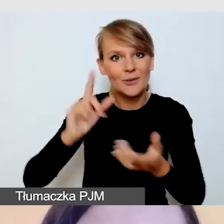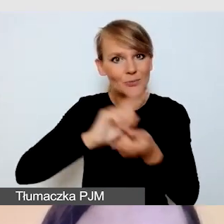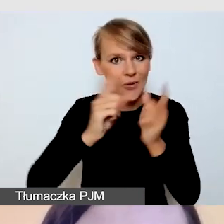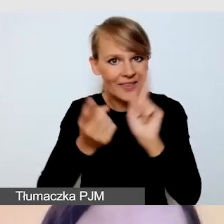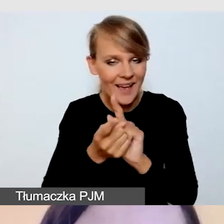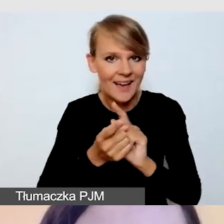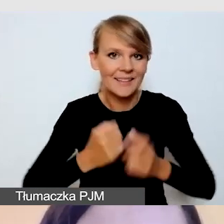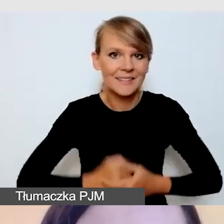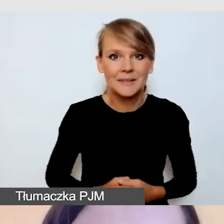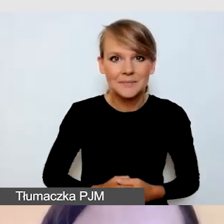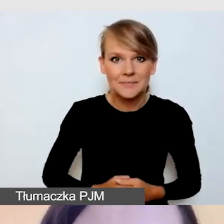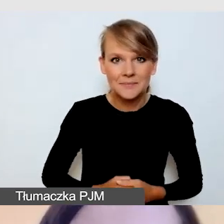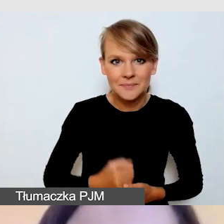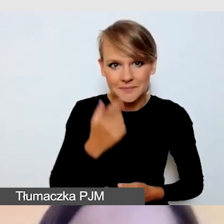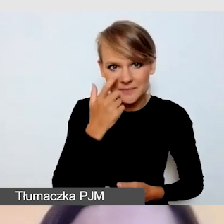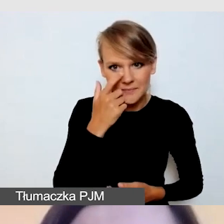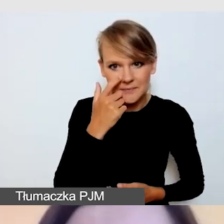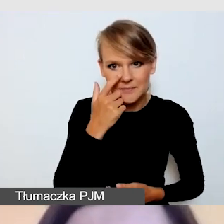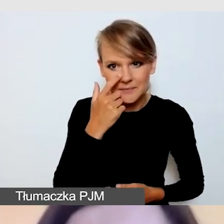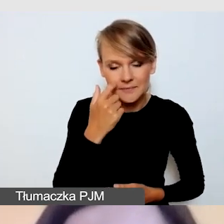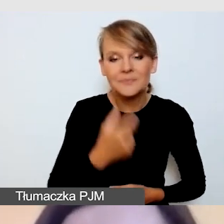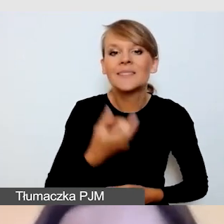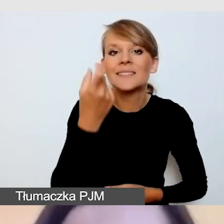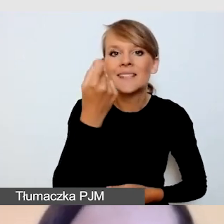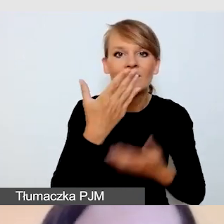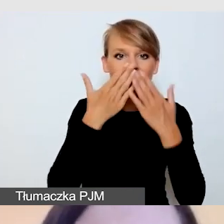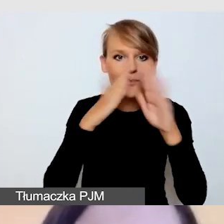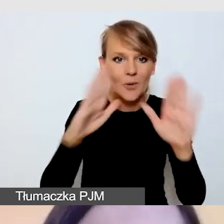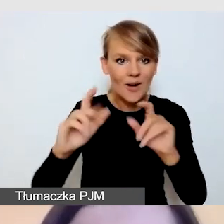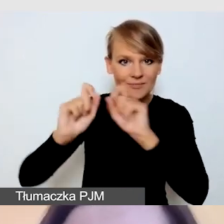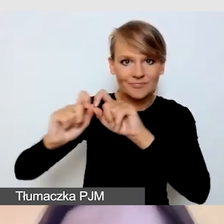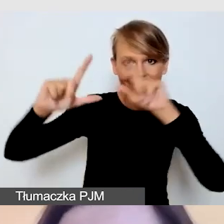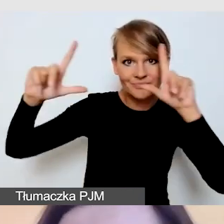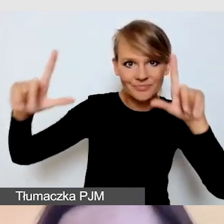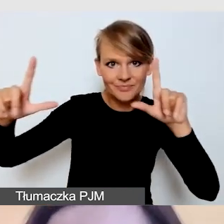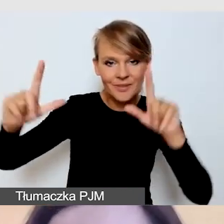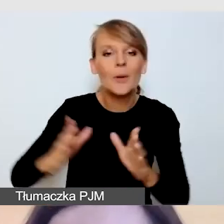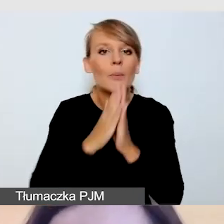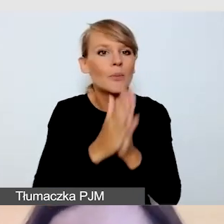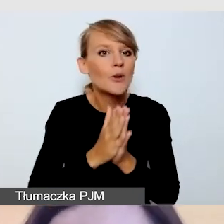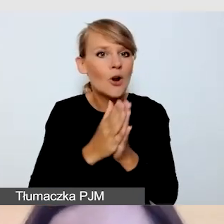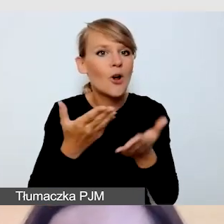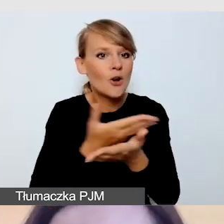Za chwilę podzielę się swoją prezentację. Poproszą o potwierdzenie,